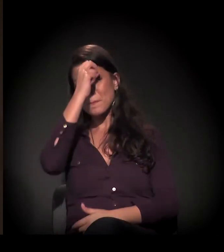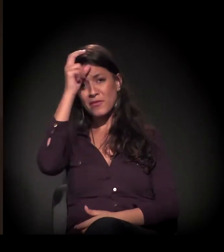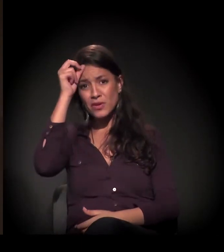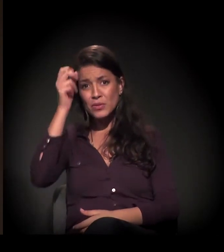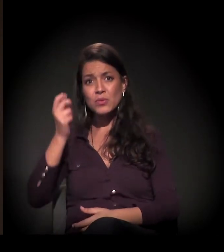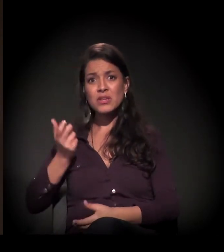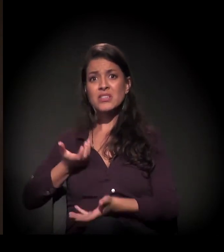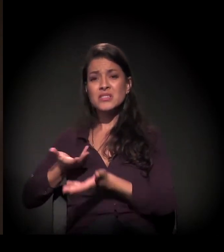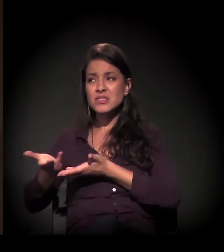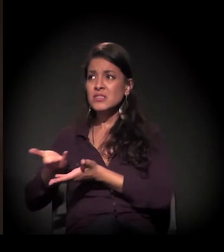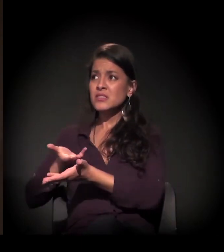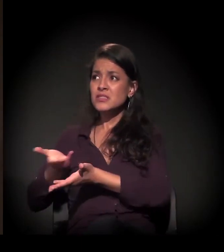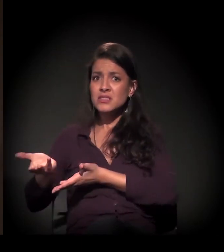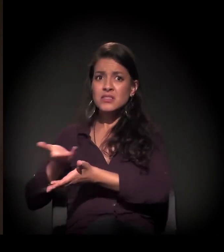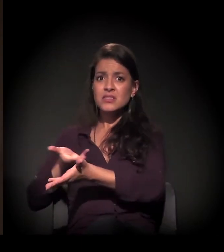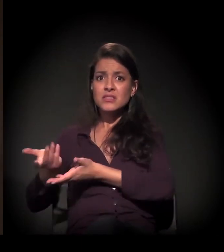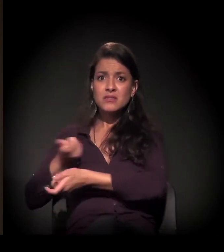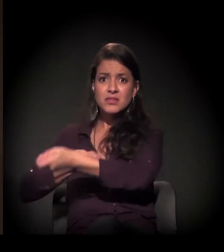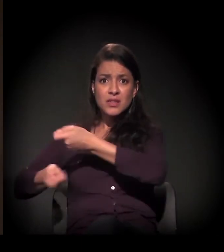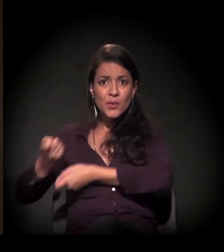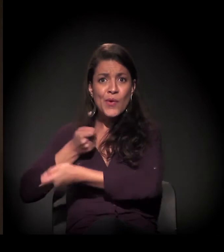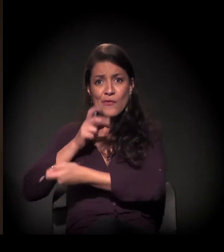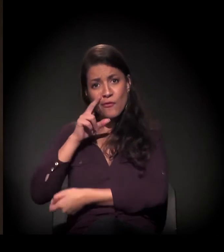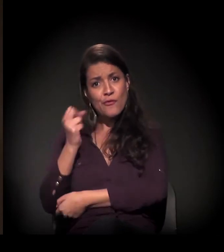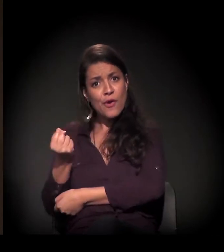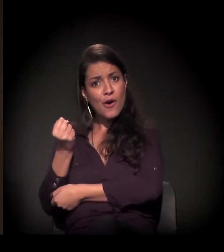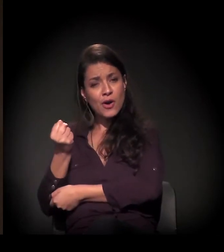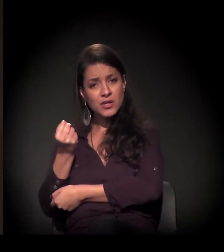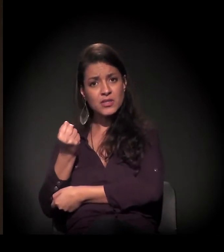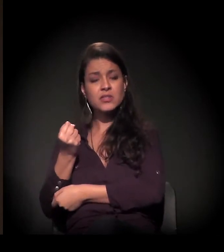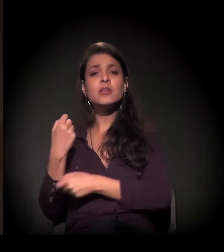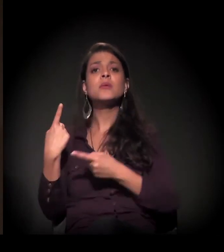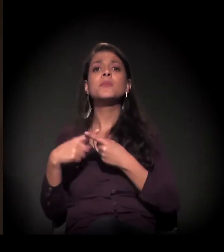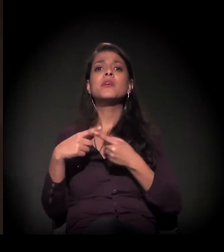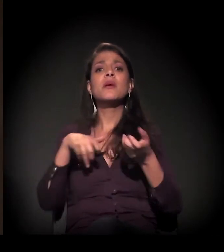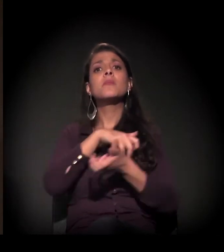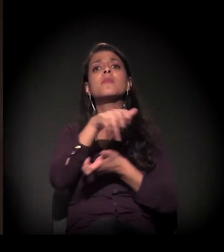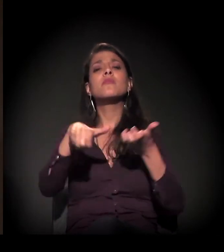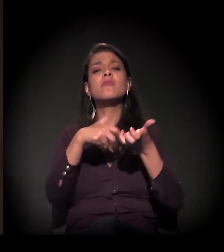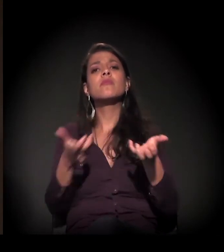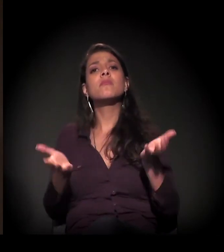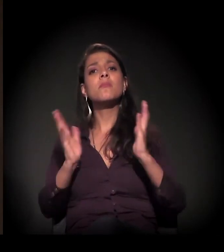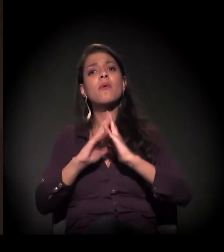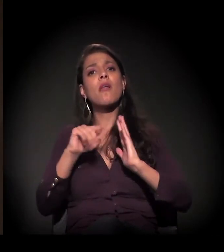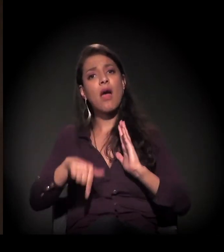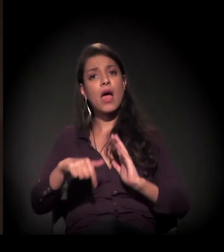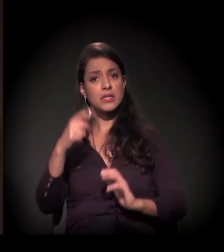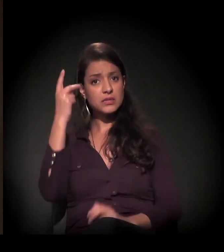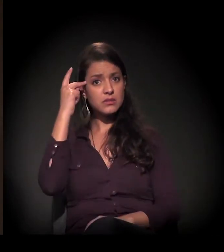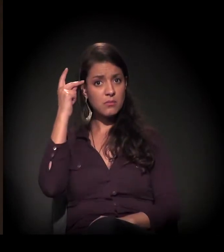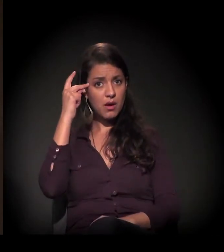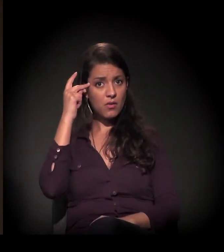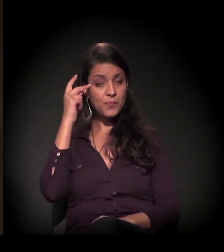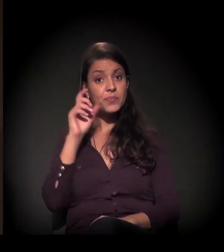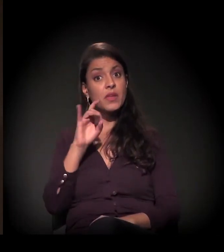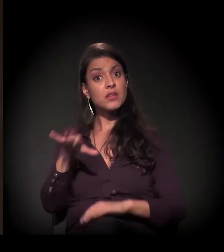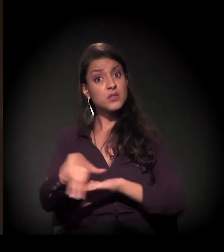porque os movimentos de moradia em São Paulo – não é só a Mauá hoje,